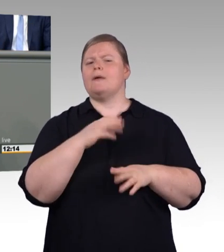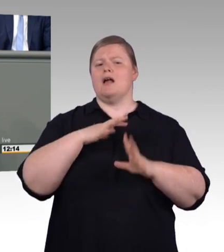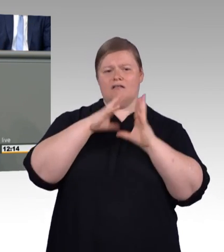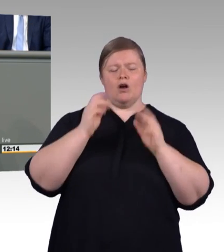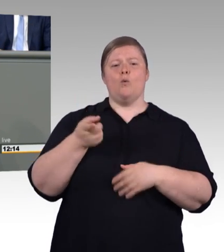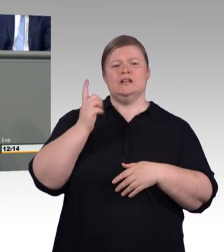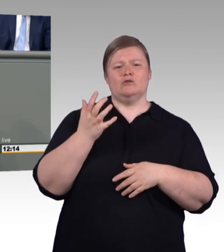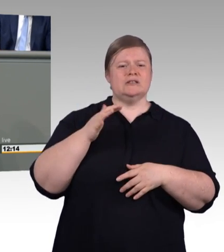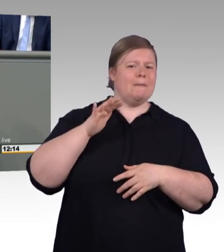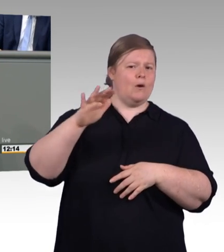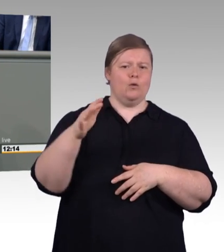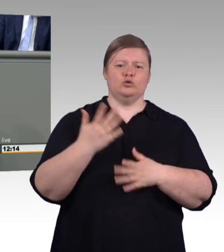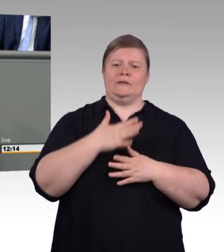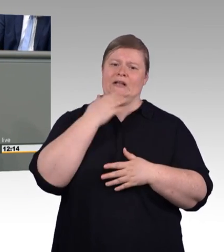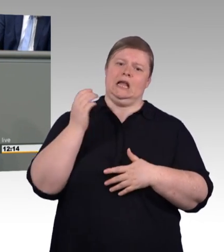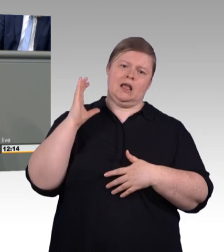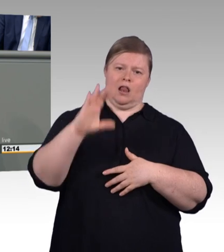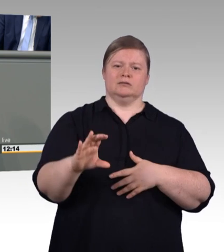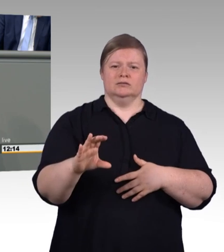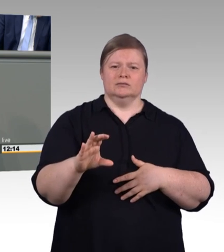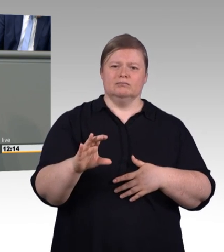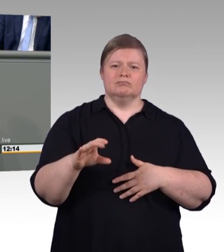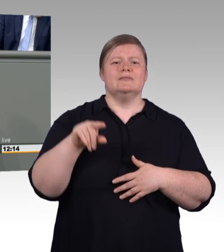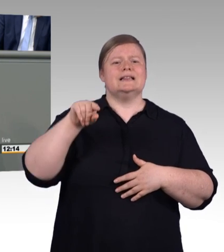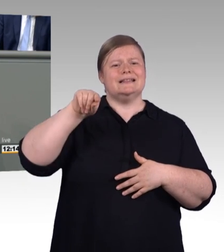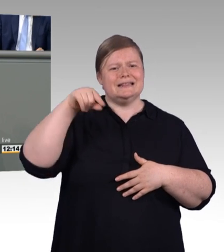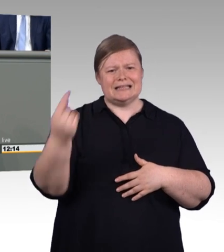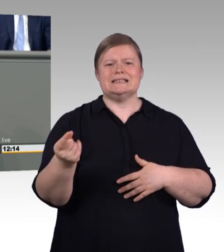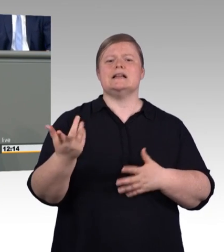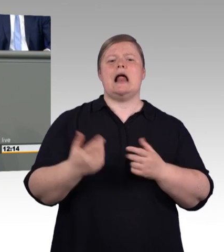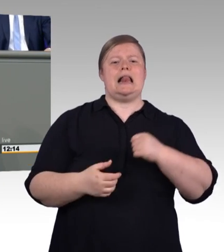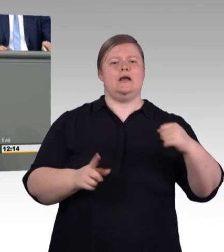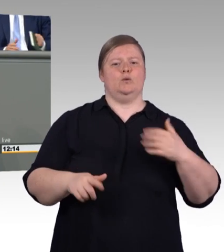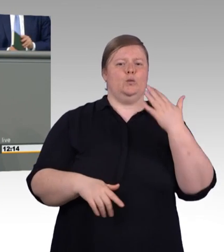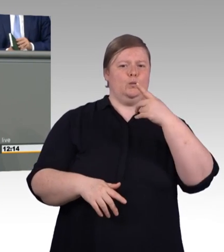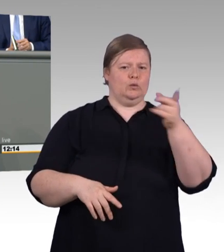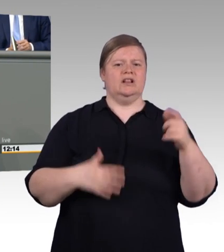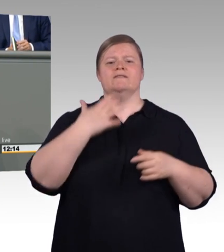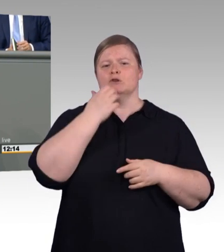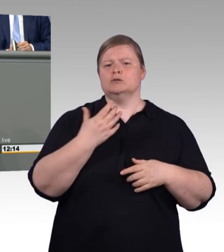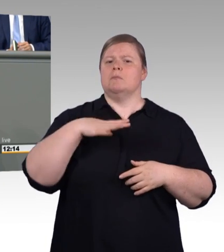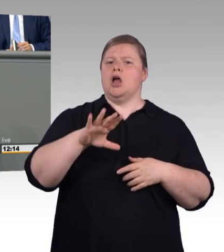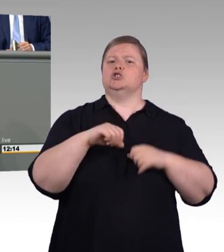der Sozialpartner von Wirtschaft und Arbeitnehmervertretern entsprechend an dieser Stelle zu lassen. Das macht Sinn.